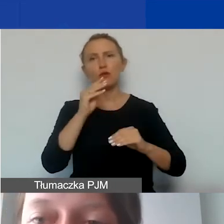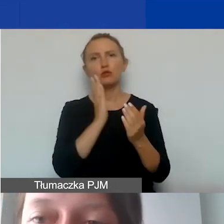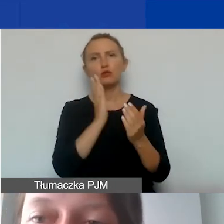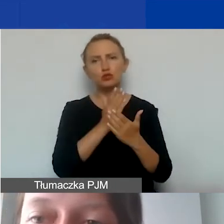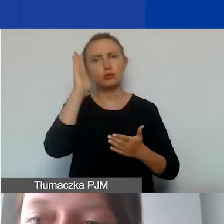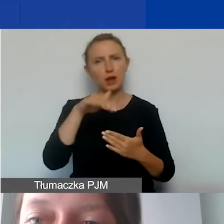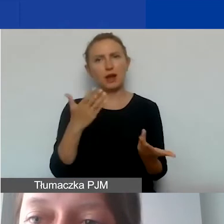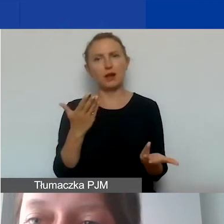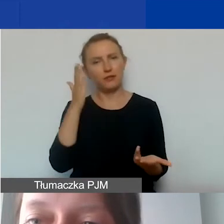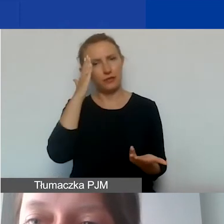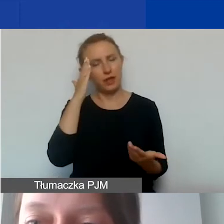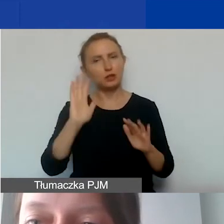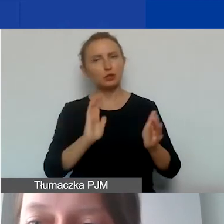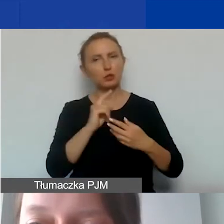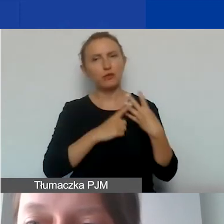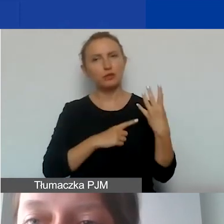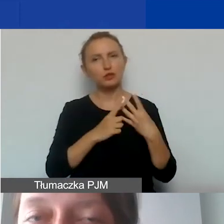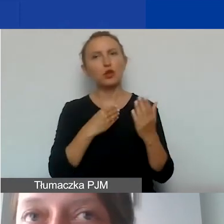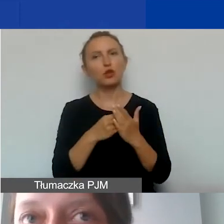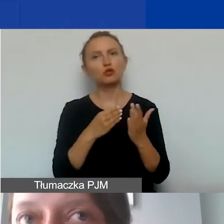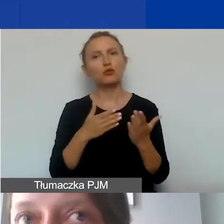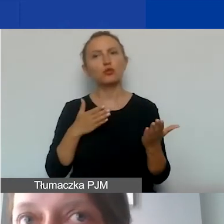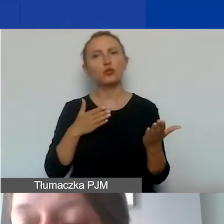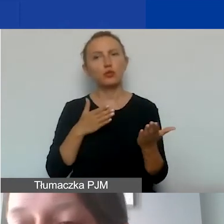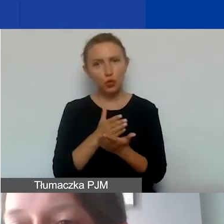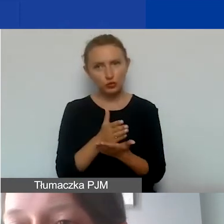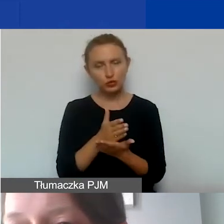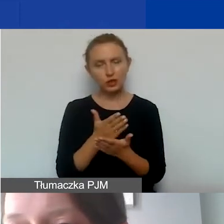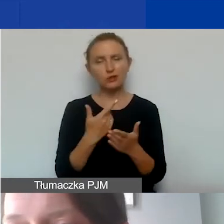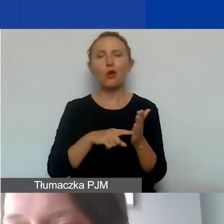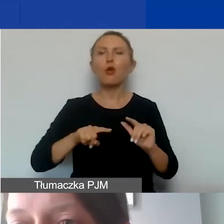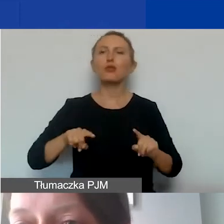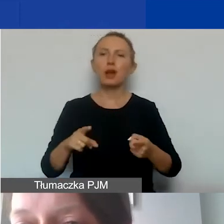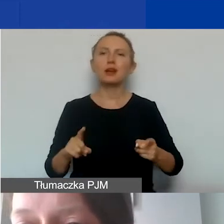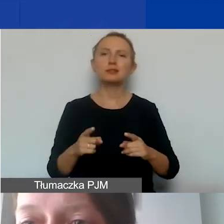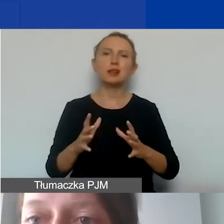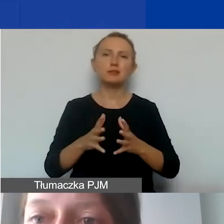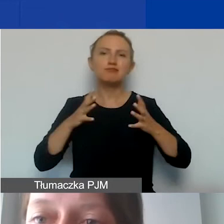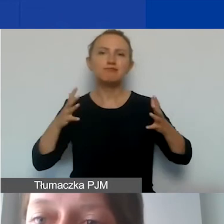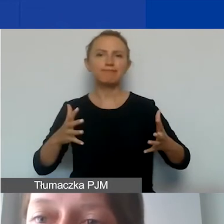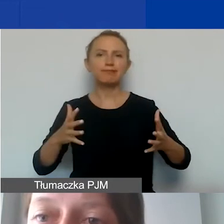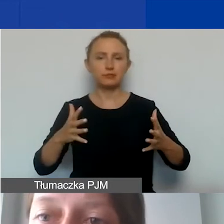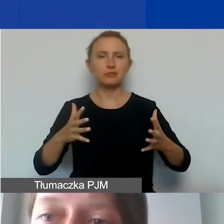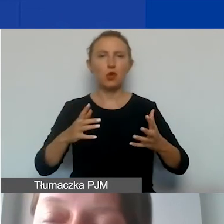takie sposoby wyliczenia kosztów pośrednich. Szczególnie to dotyczy dużych organizacji, rozbudowanych, gdzie jest podział